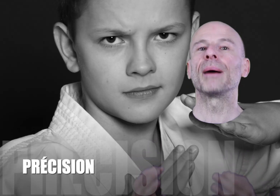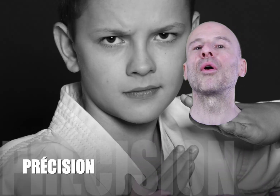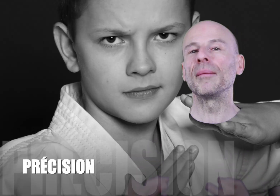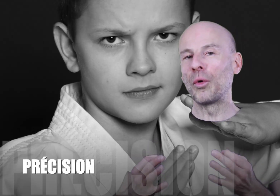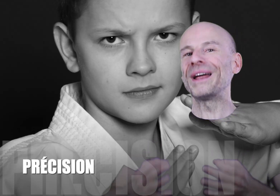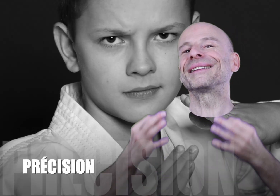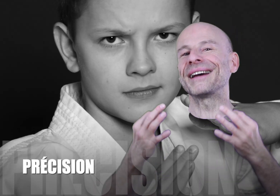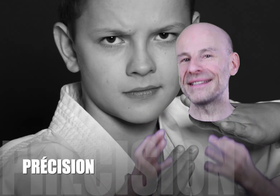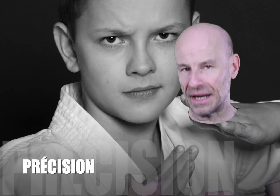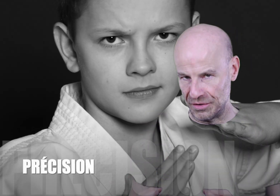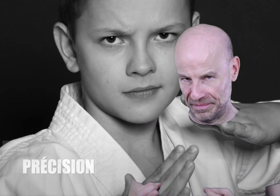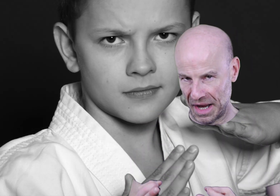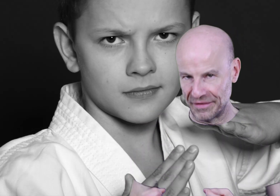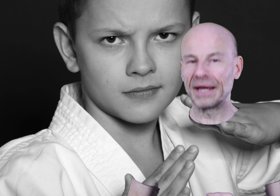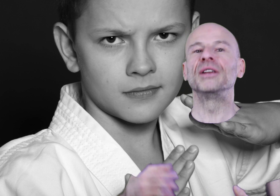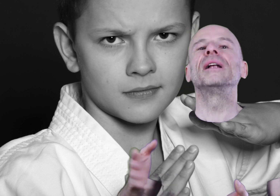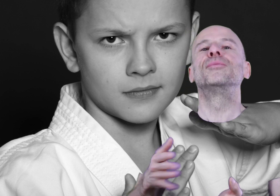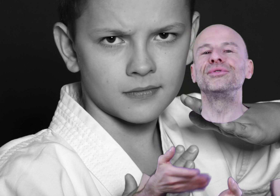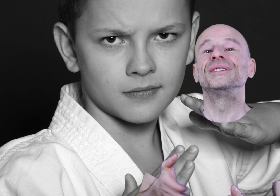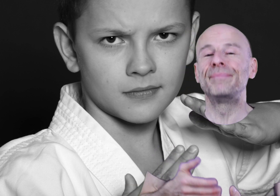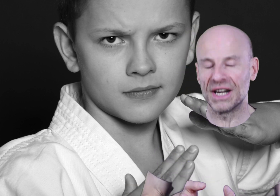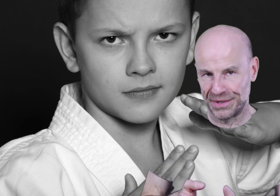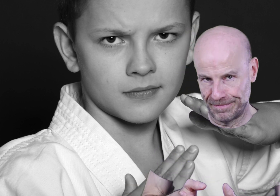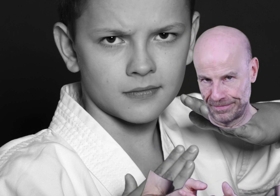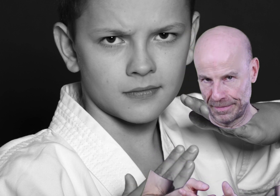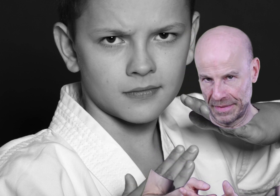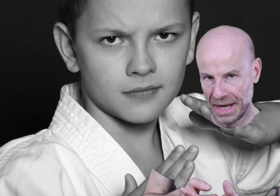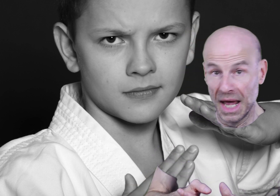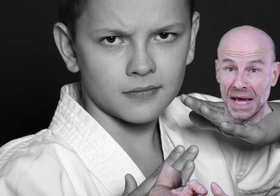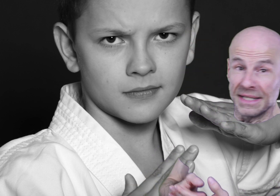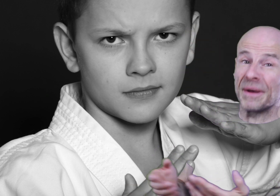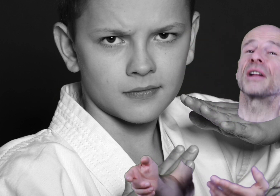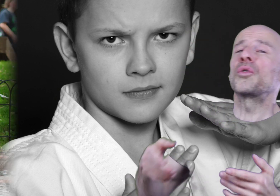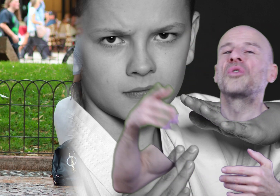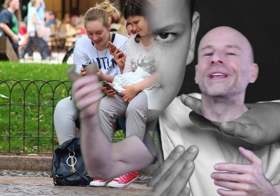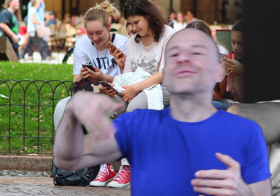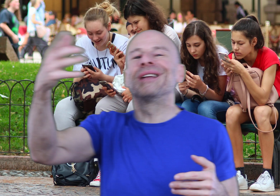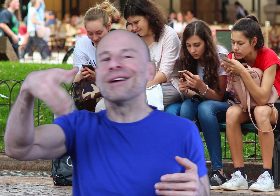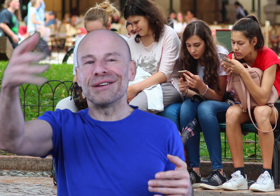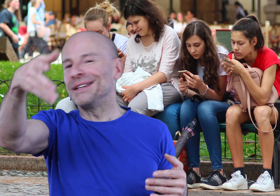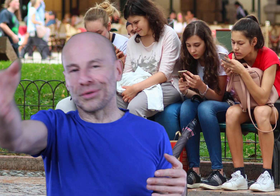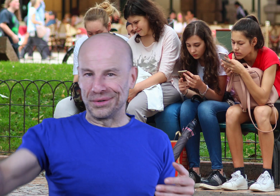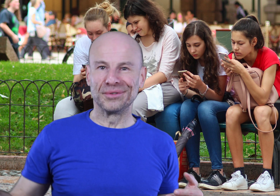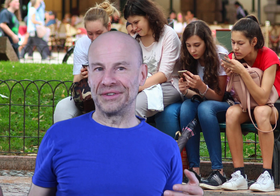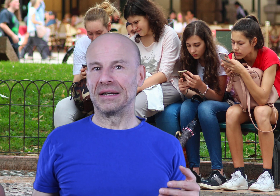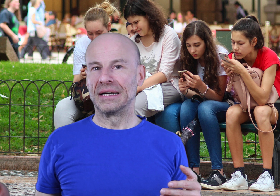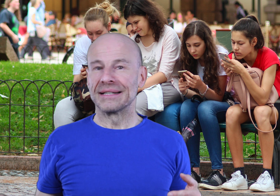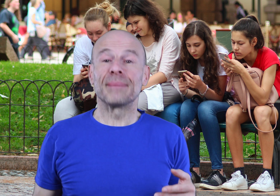Il s’agit d’un programme complet très sérieux avec un manuel de plus de 10 pages. Ce n’est pas un truc qu’on écoute à la va-vite entre deux coups de fil, ça n’est